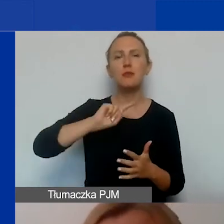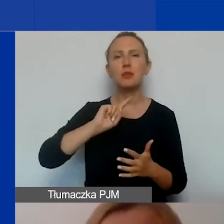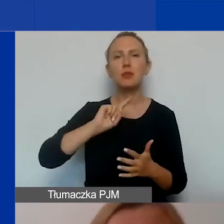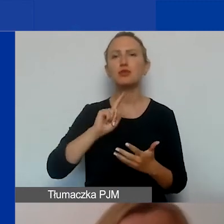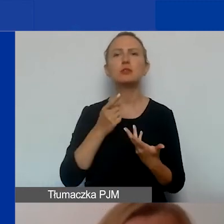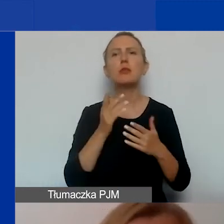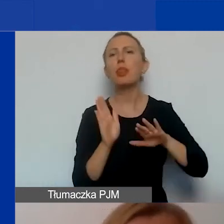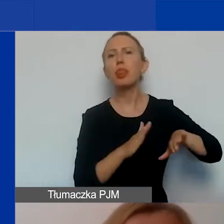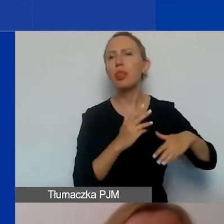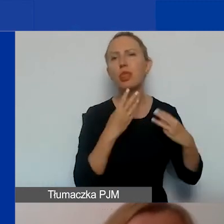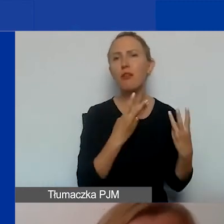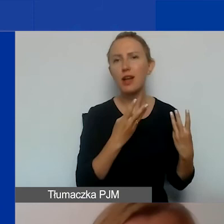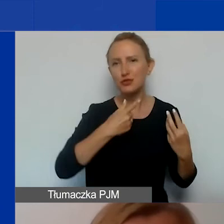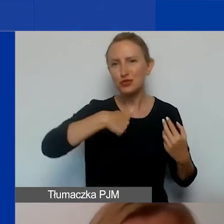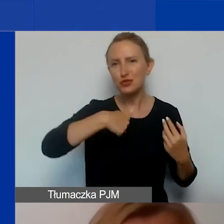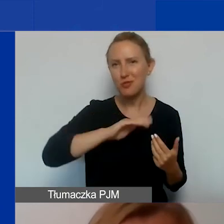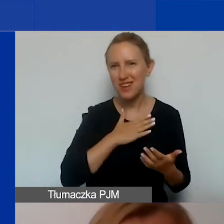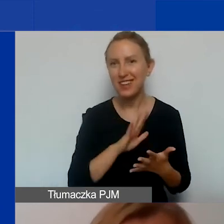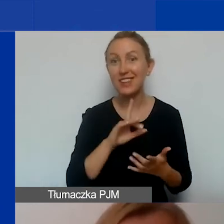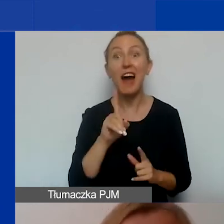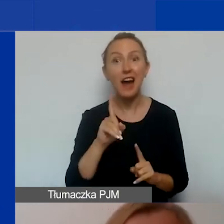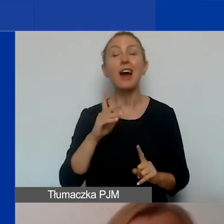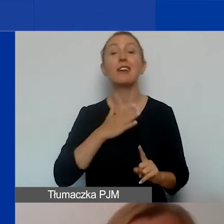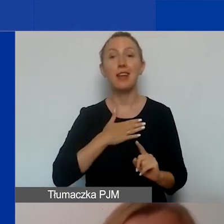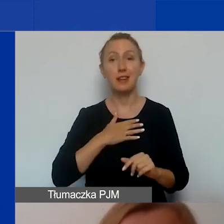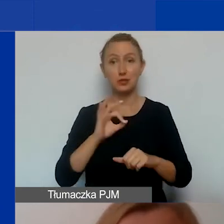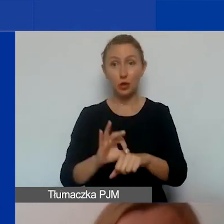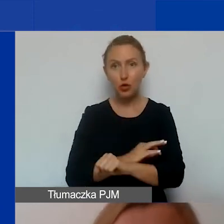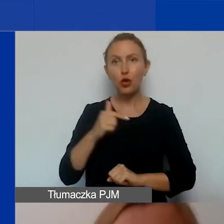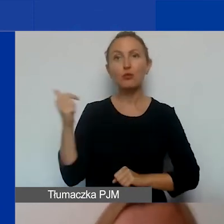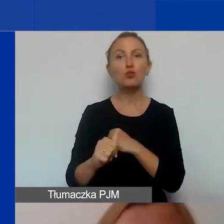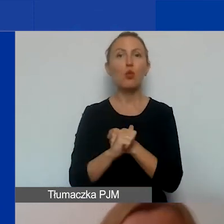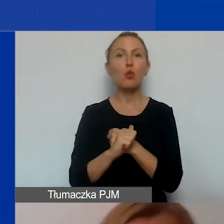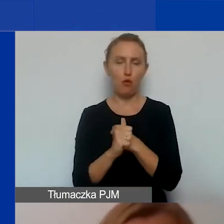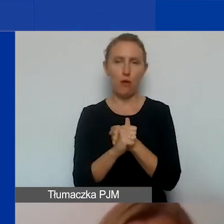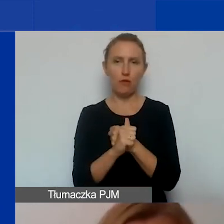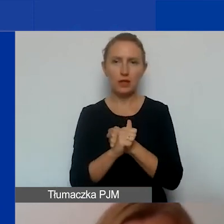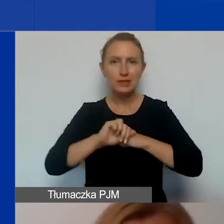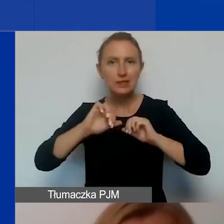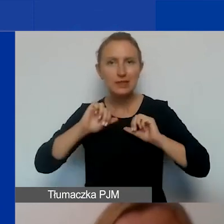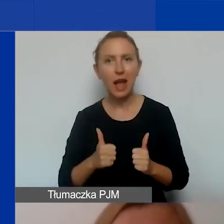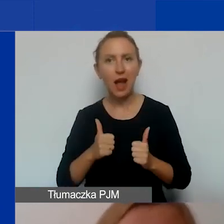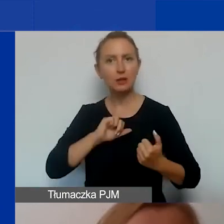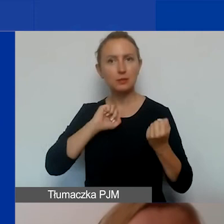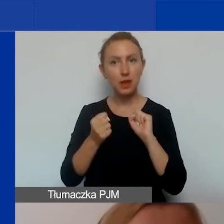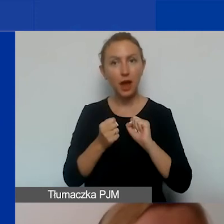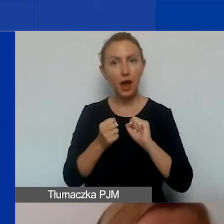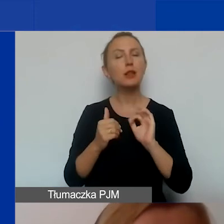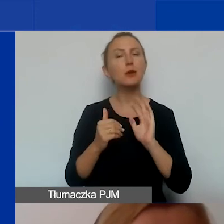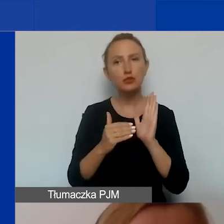A przecież nasze projekty, jeżeli mają doprowadzić do trwałej zmiany, muszą mieć odbiorców.